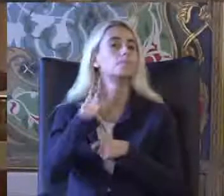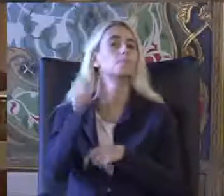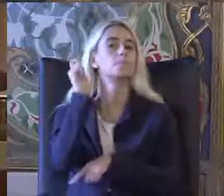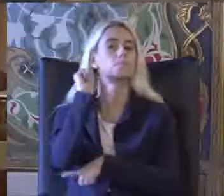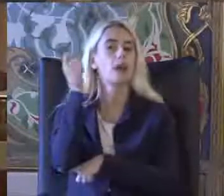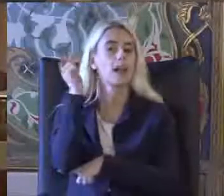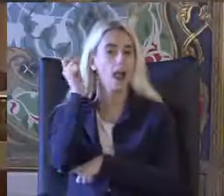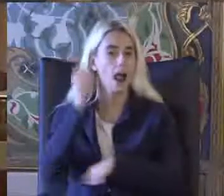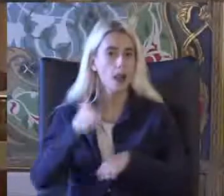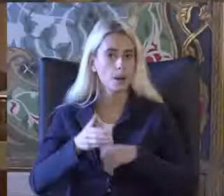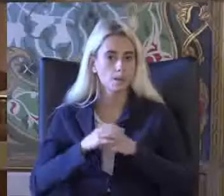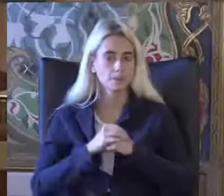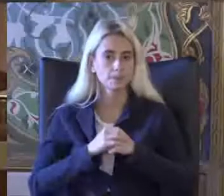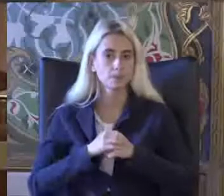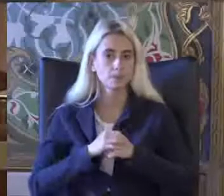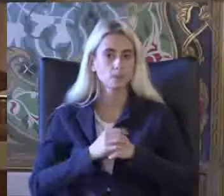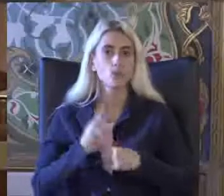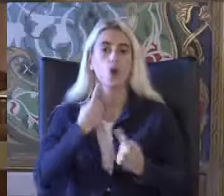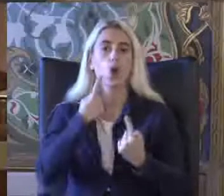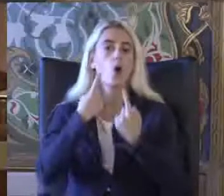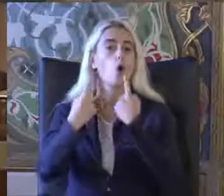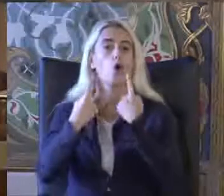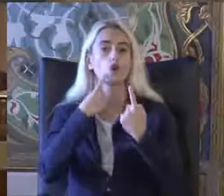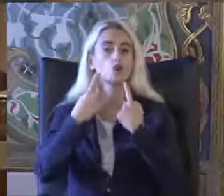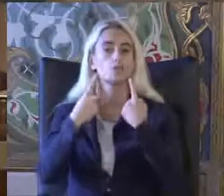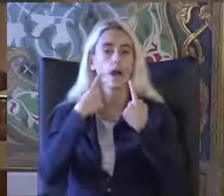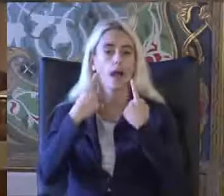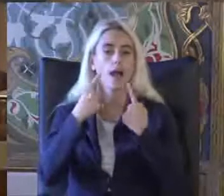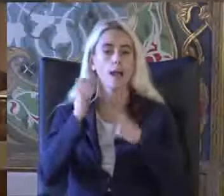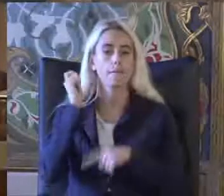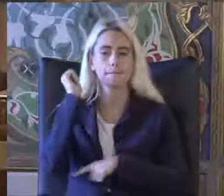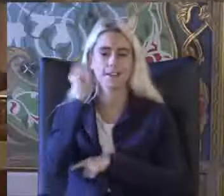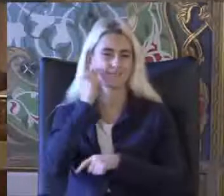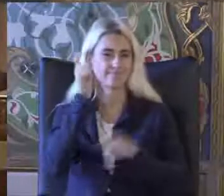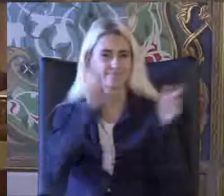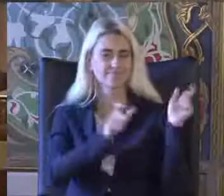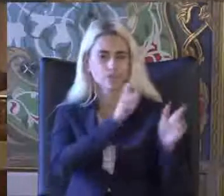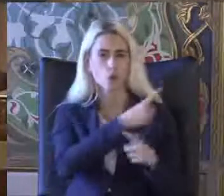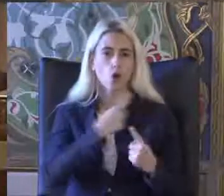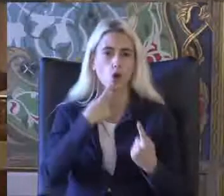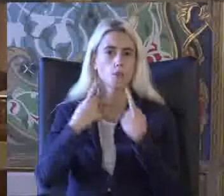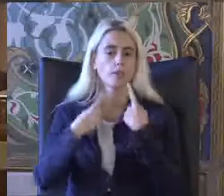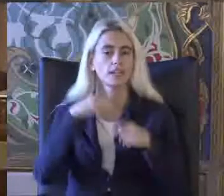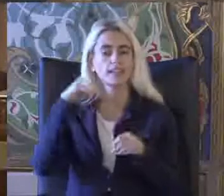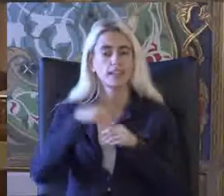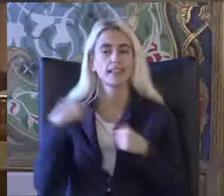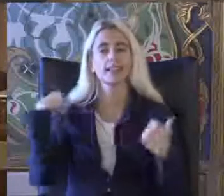Konuşma panelistler in sunuş yapma bölümü için yeniden hoş gel